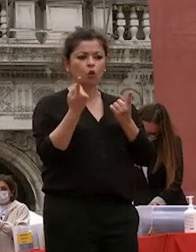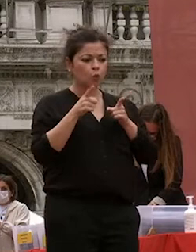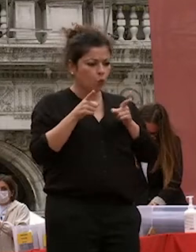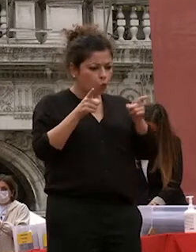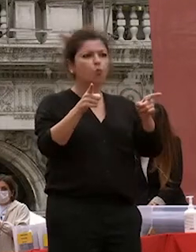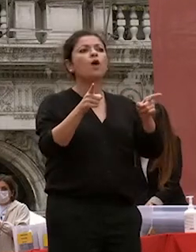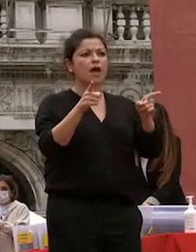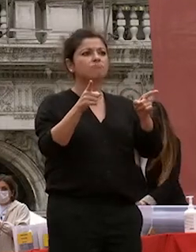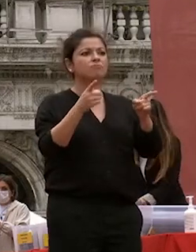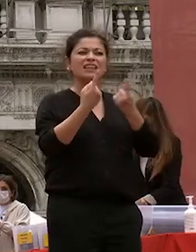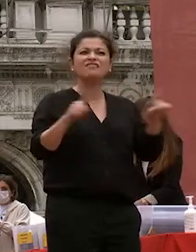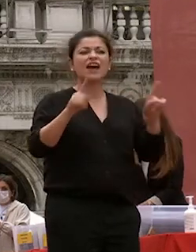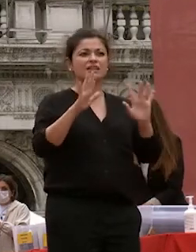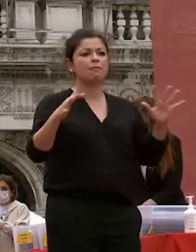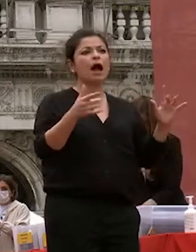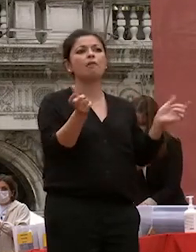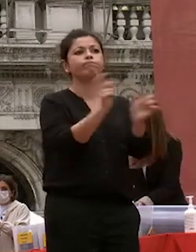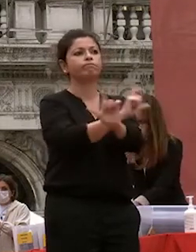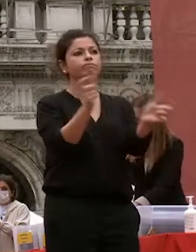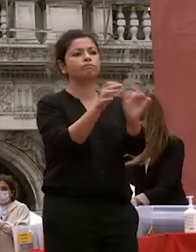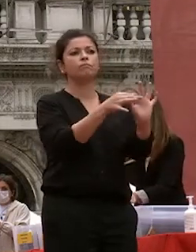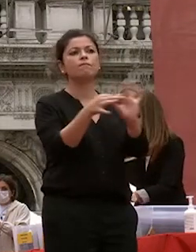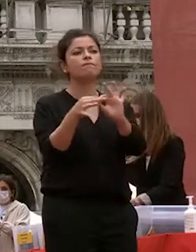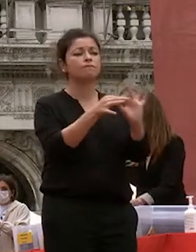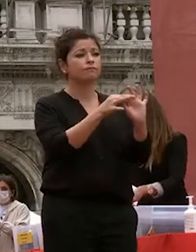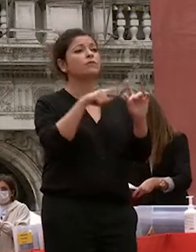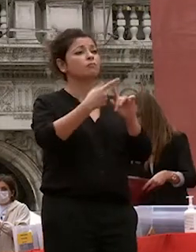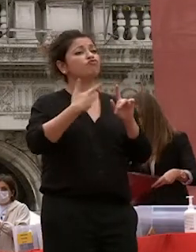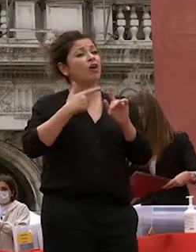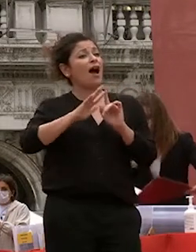fondamentali senza mai dimenticare le altre componenti di ca foscari più